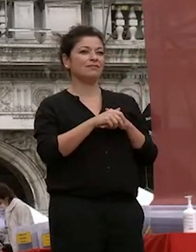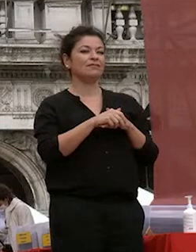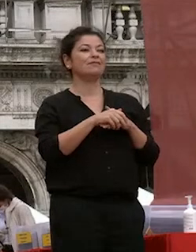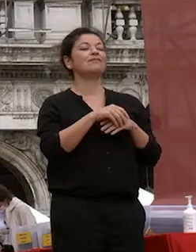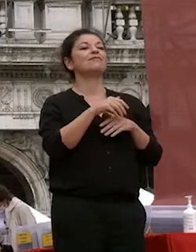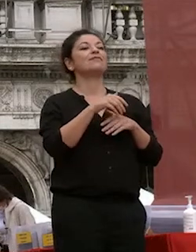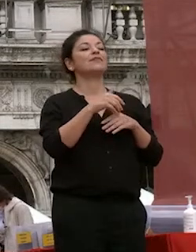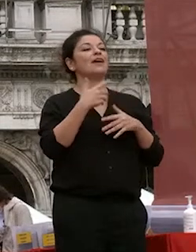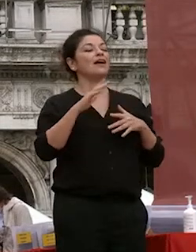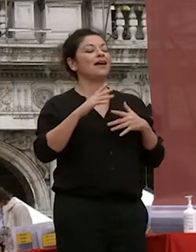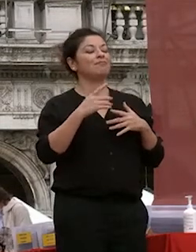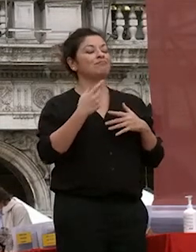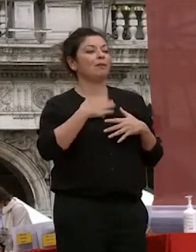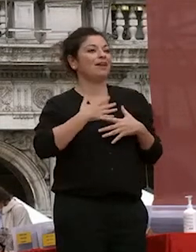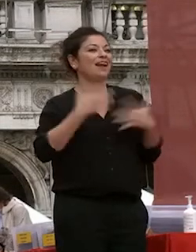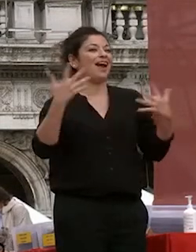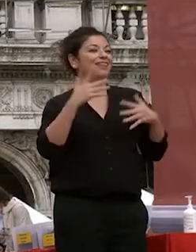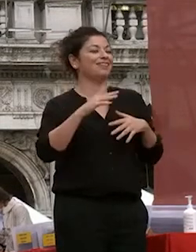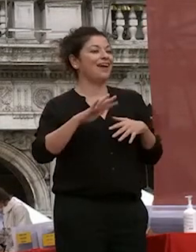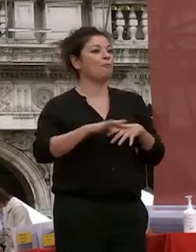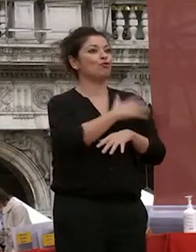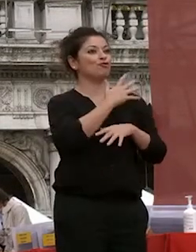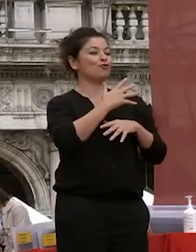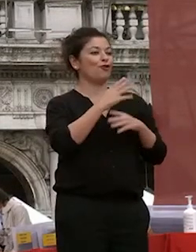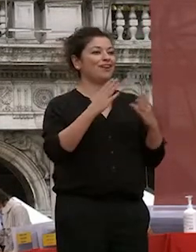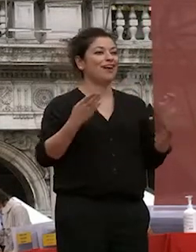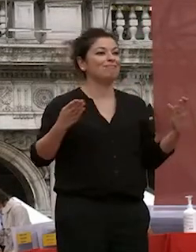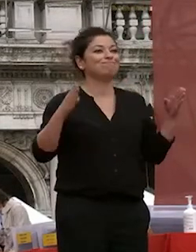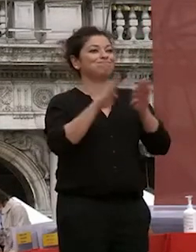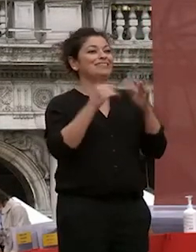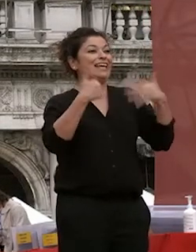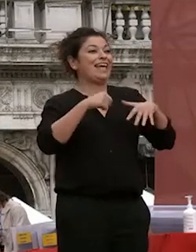chiudere questo questo sessennio in questa in questa piazza che ci ha